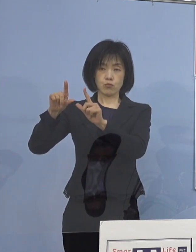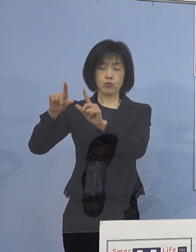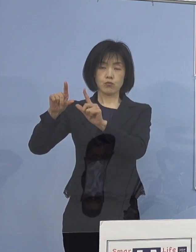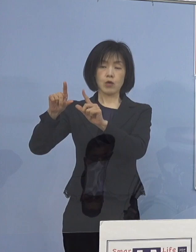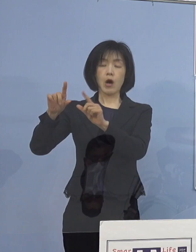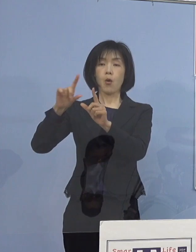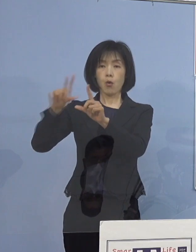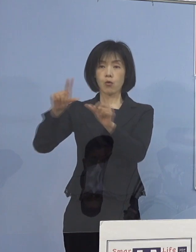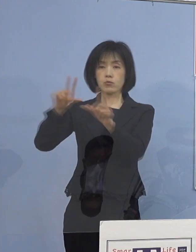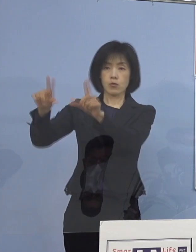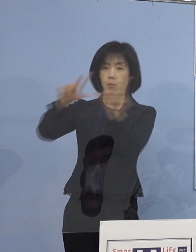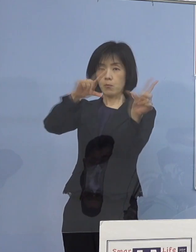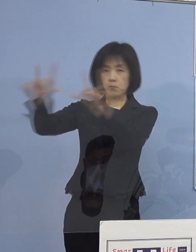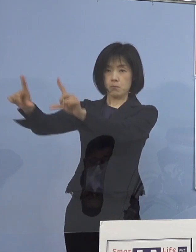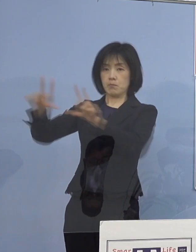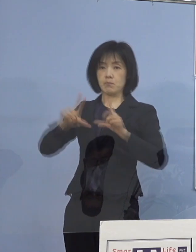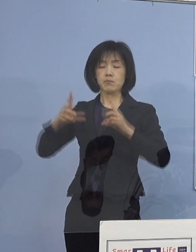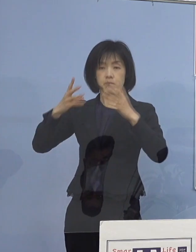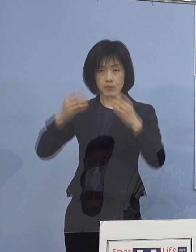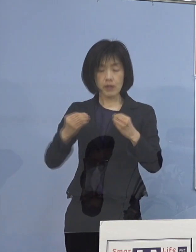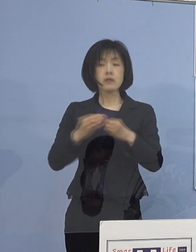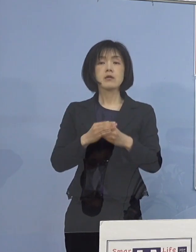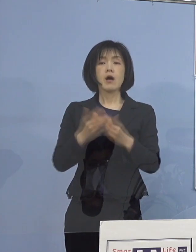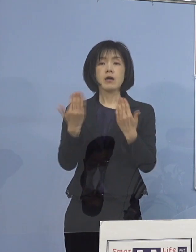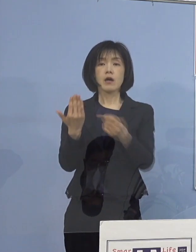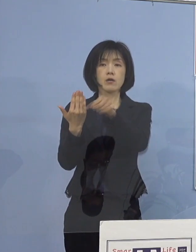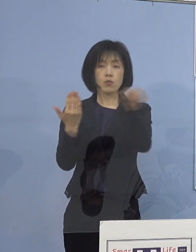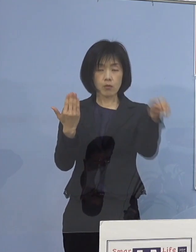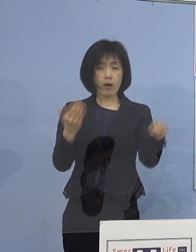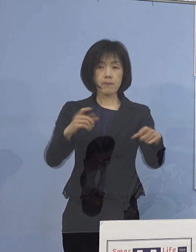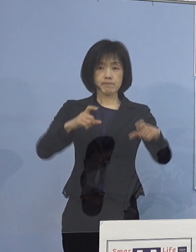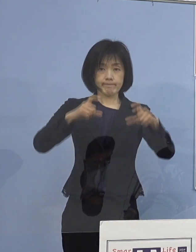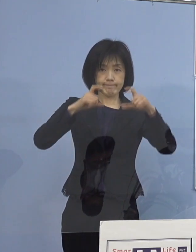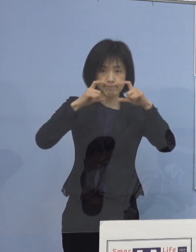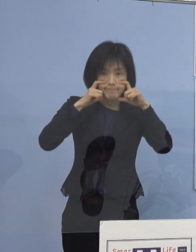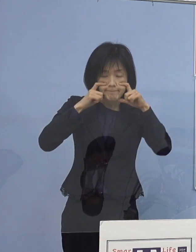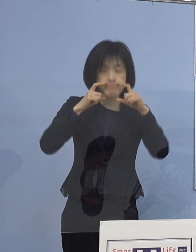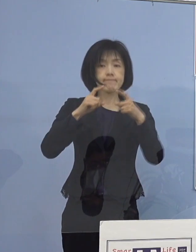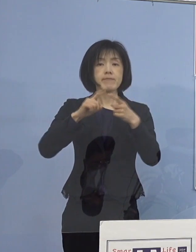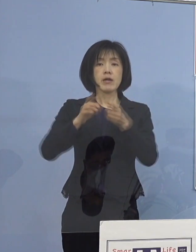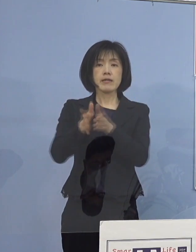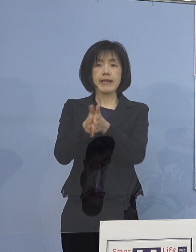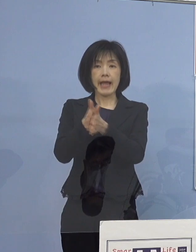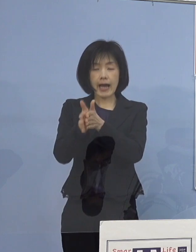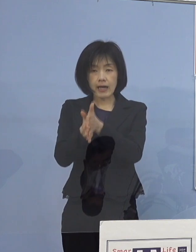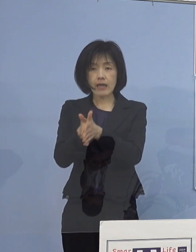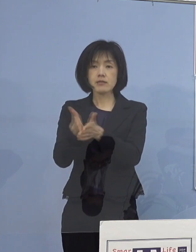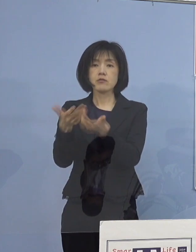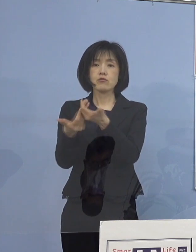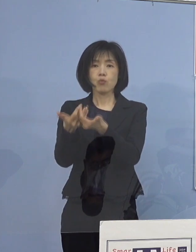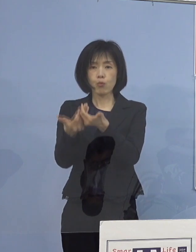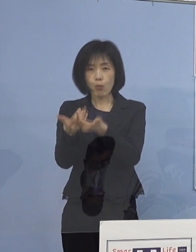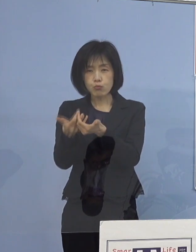改めて各学校におきましては マスクの着用や手洗い、手指消毒など